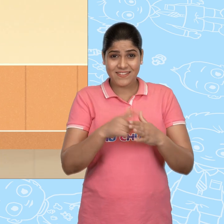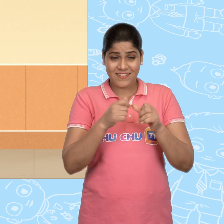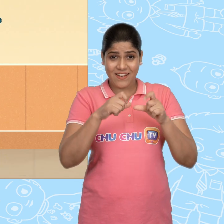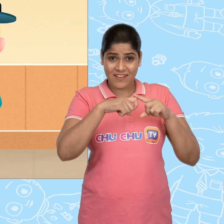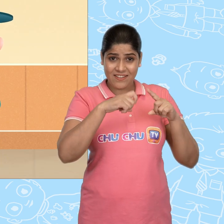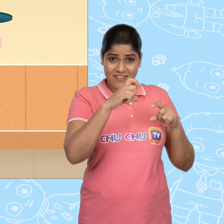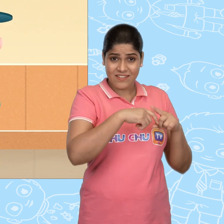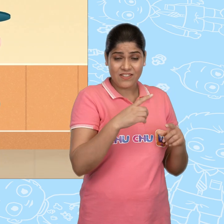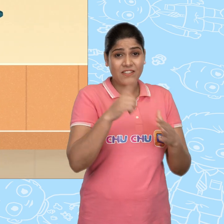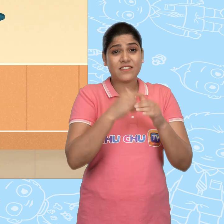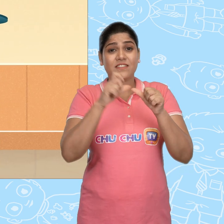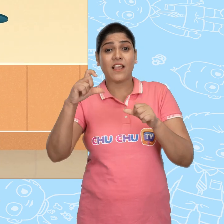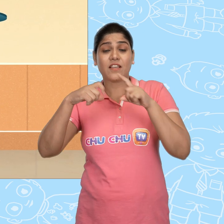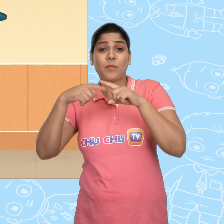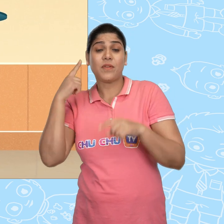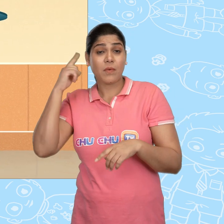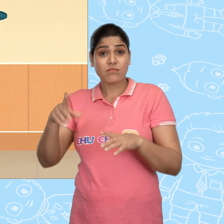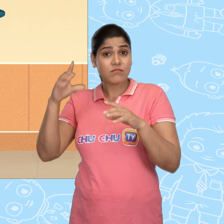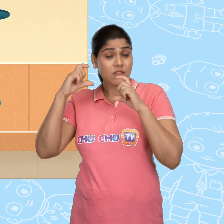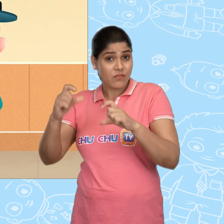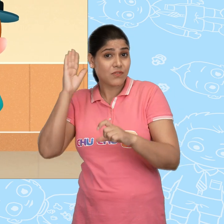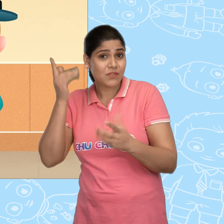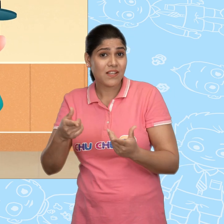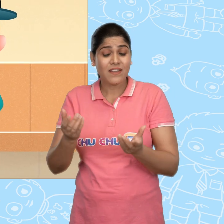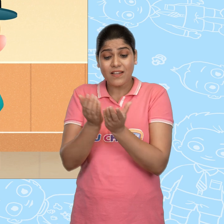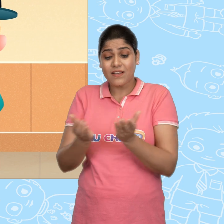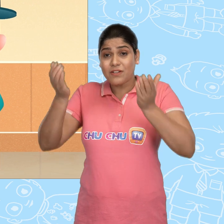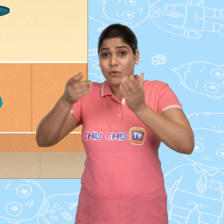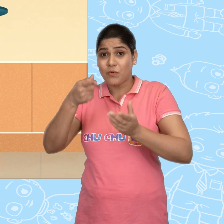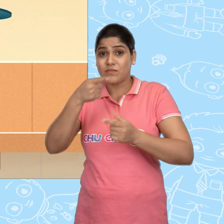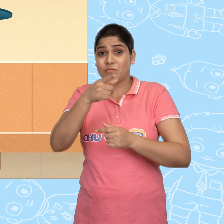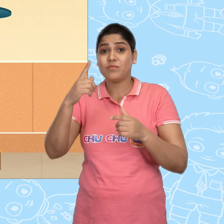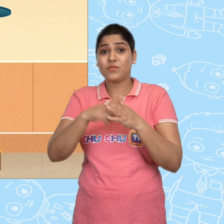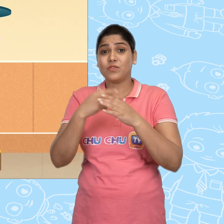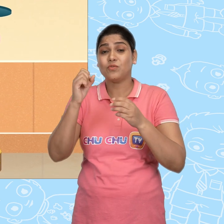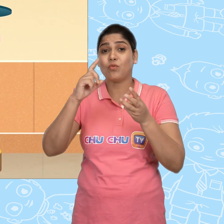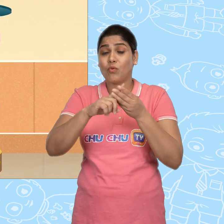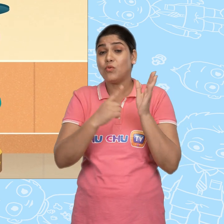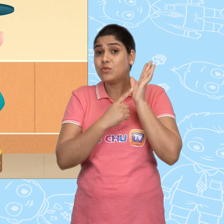Jack अब मेरी बात ध्यान से सुनो ये कटोरा तुम Joe को ज़रूर दिखाना